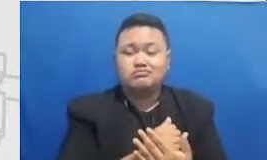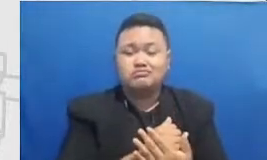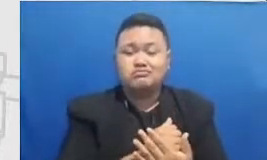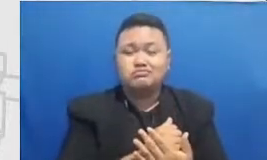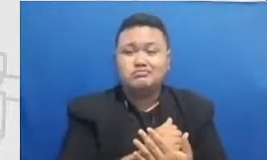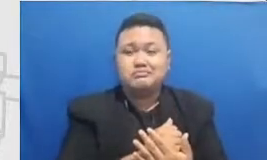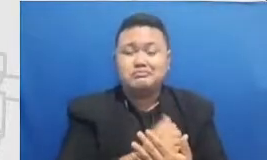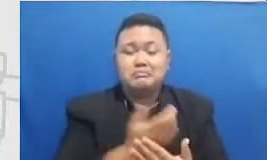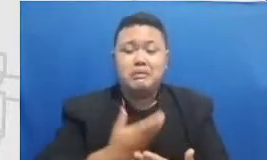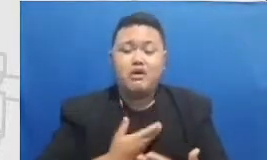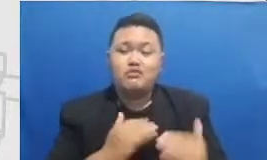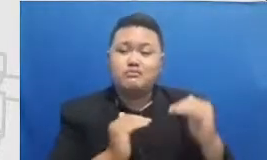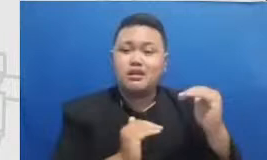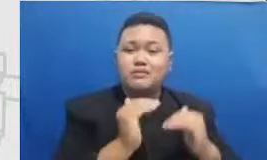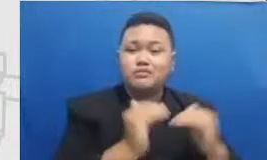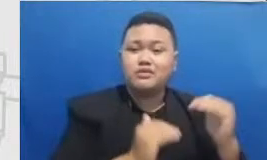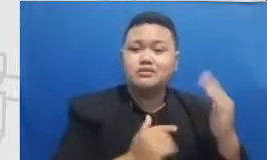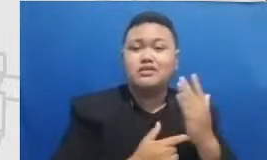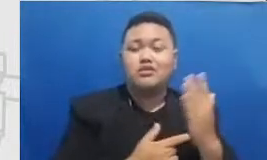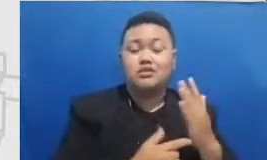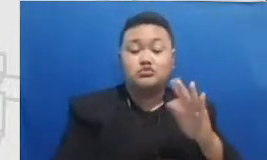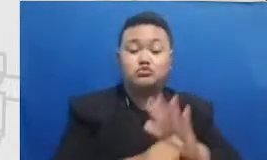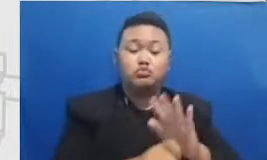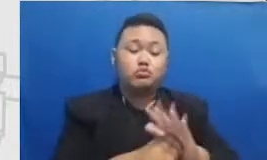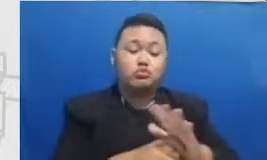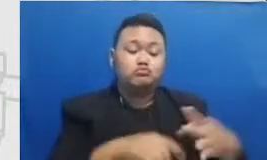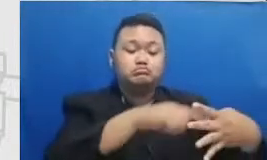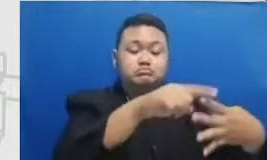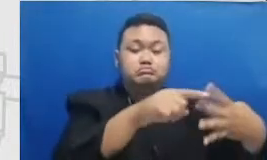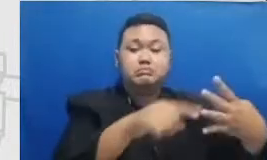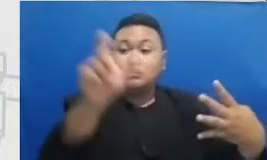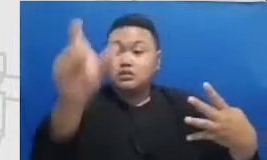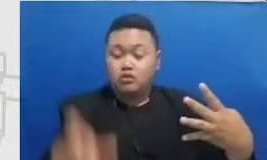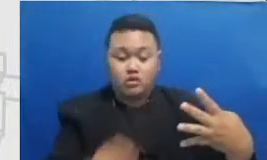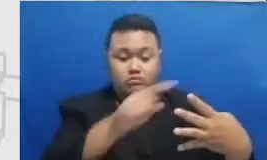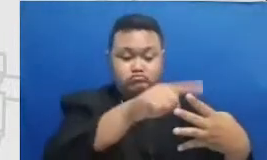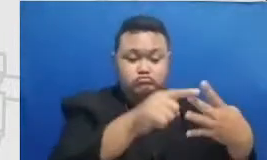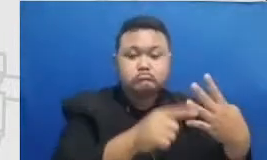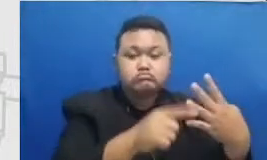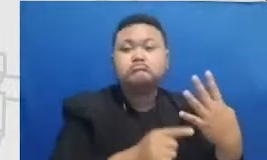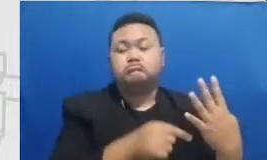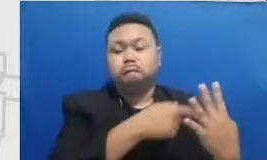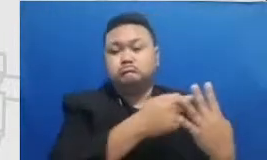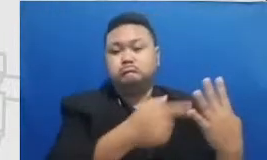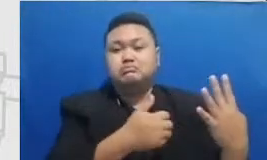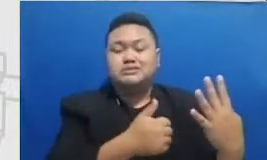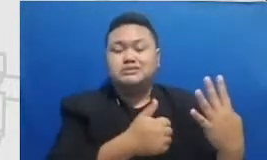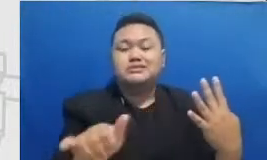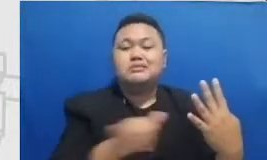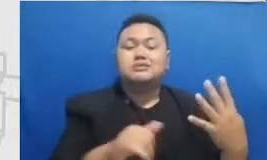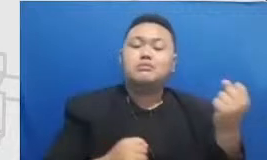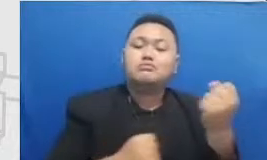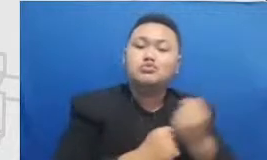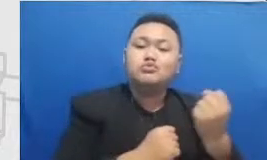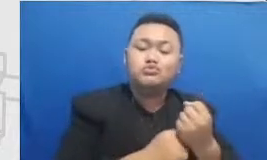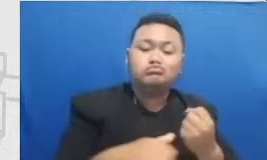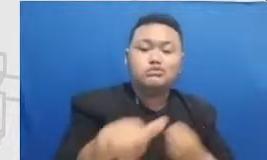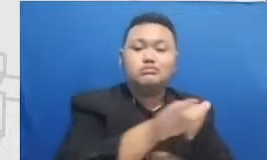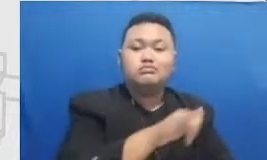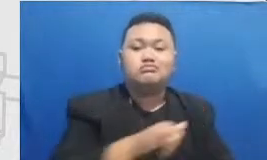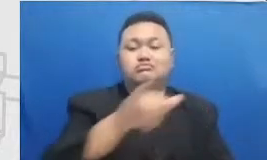saling memberikan dukungan moral kepada satu sama lain untuk mencapai definisi Bapak dan Ibu perlu